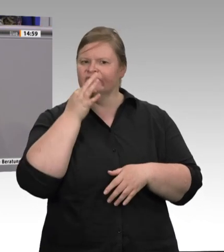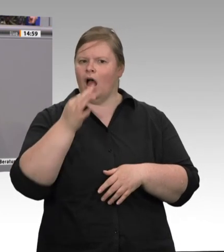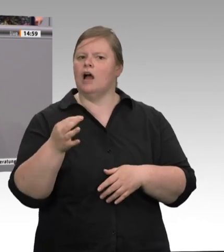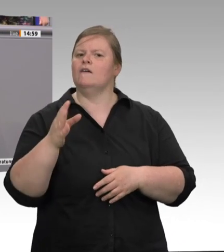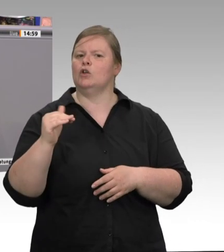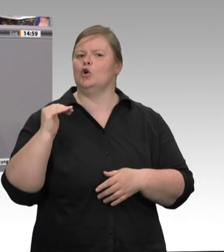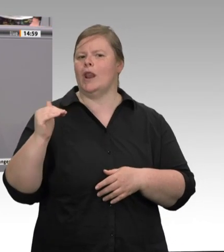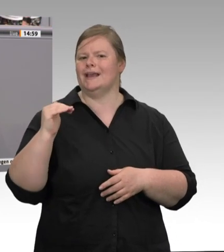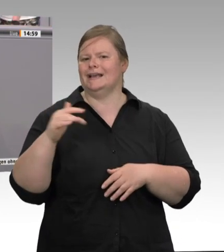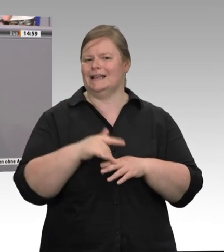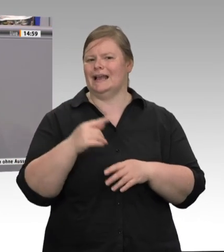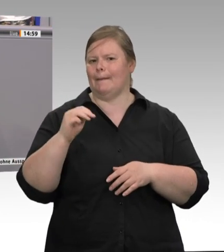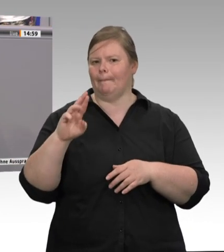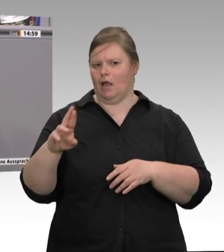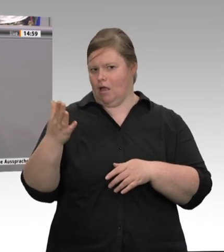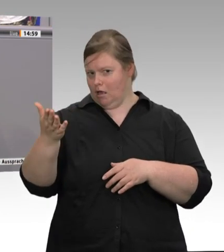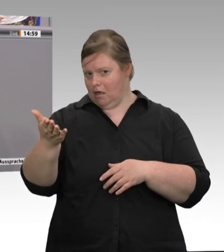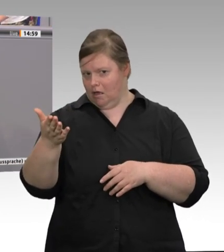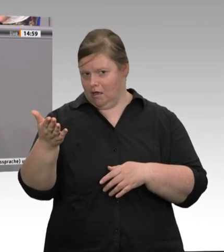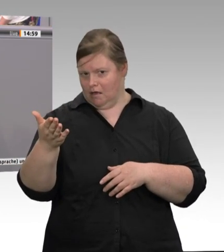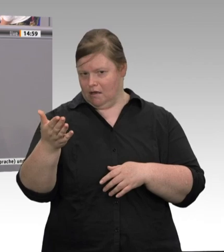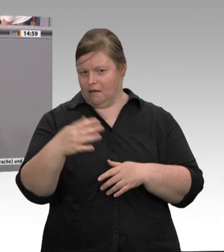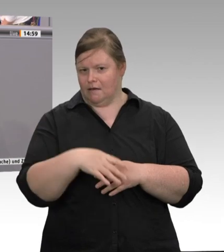Sachlichkeit schadet nicht in einer Diskussion über eine